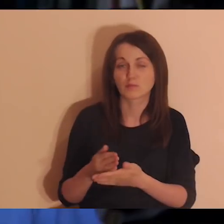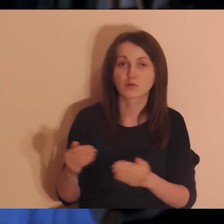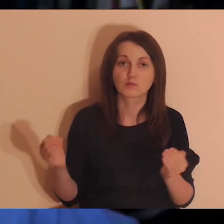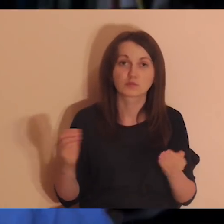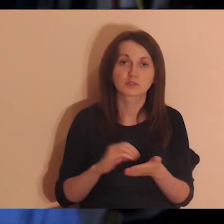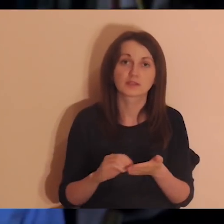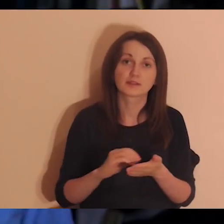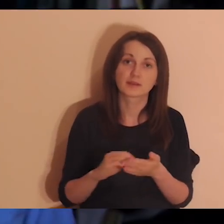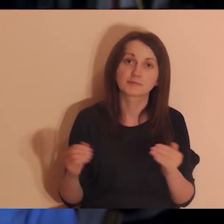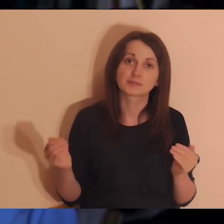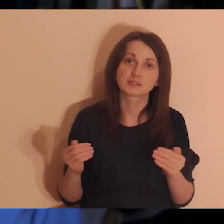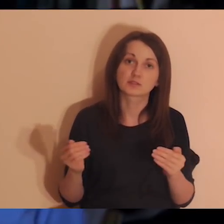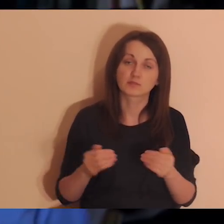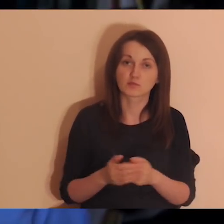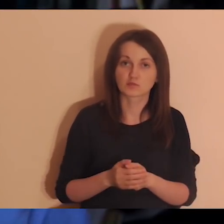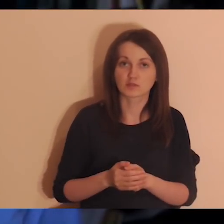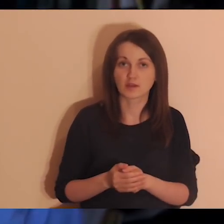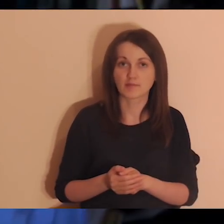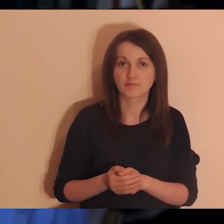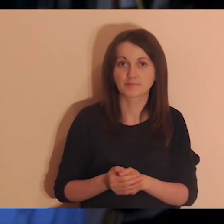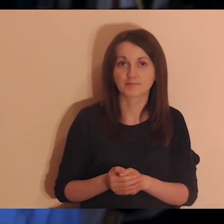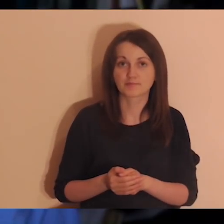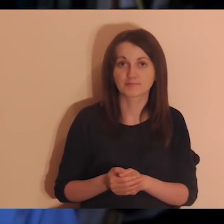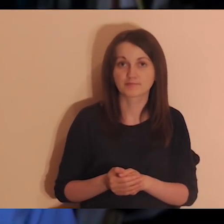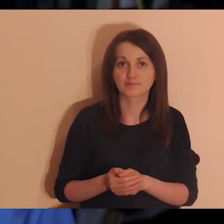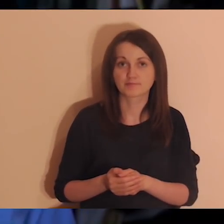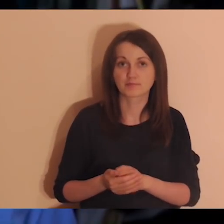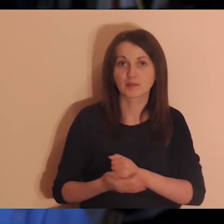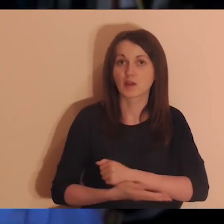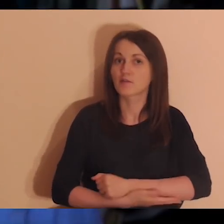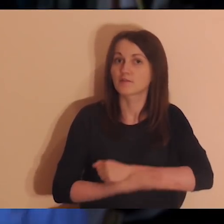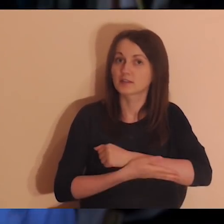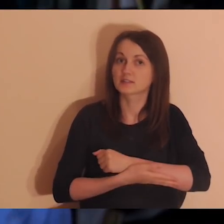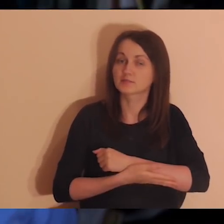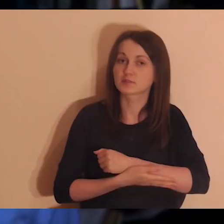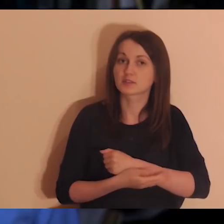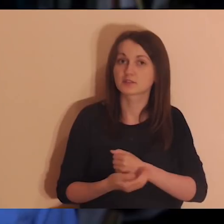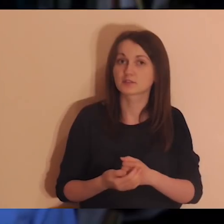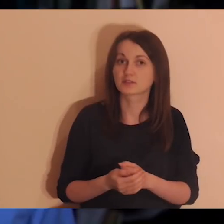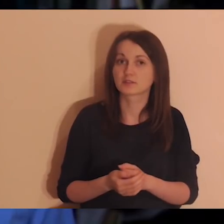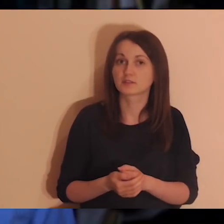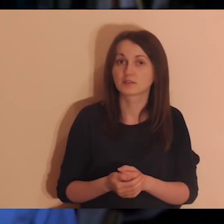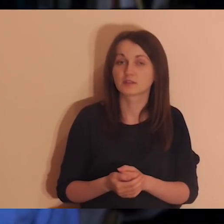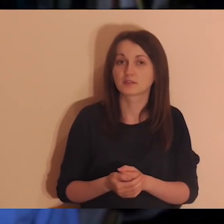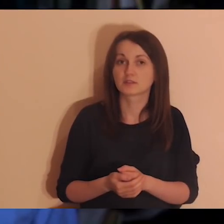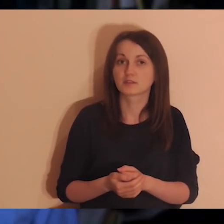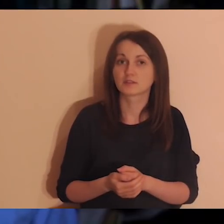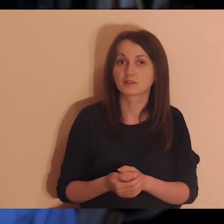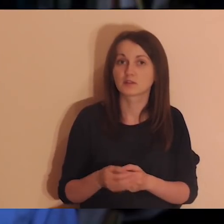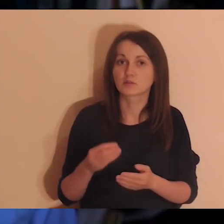można do nas napisać. Można też nas wesprzeć w zakupie sprzętu do angielskiej wersji Pogłębiarki,